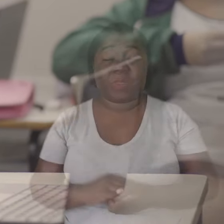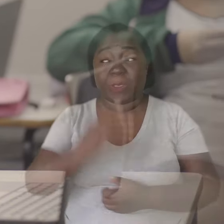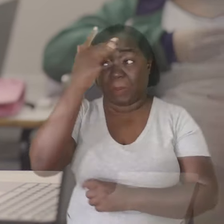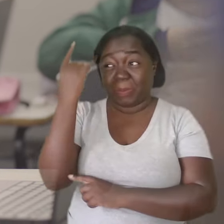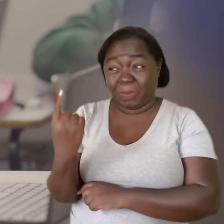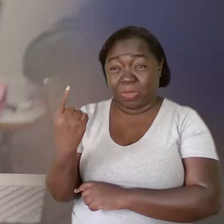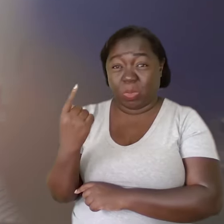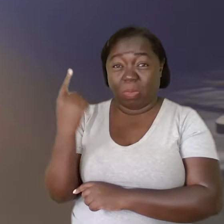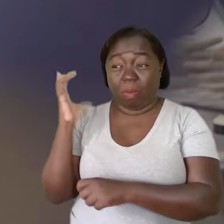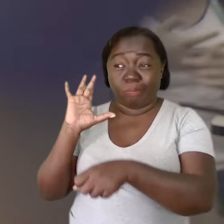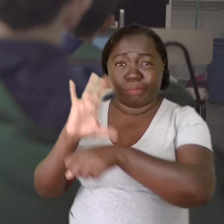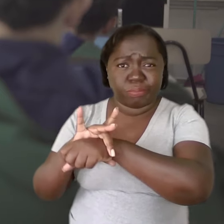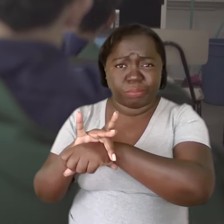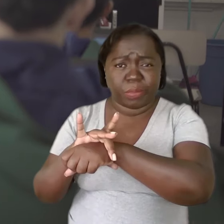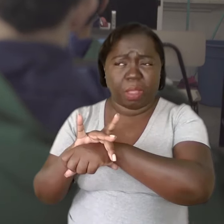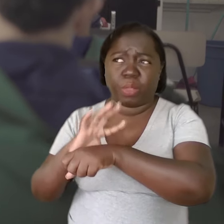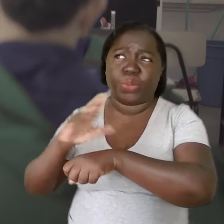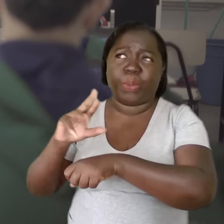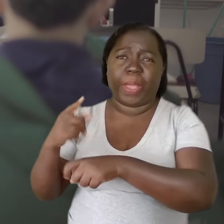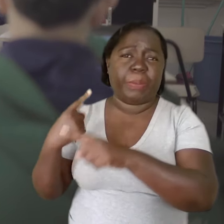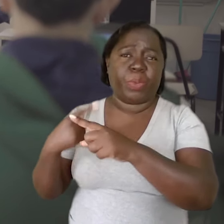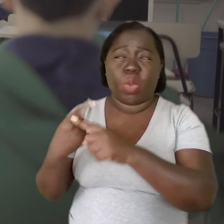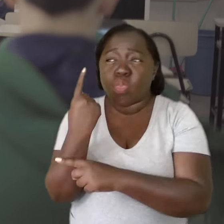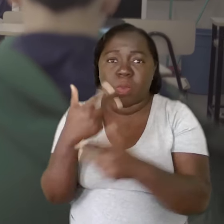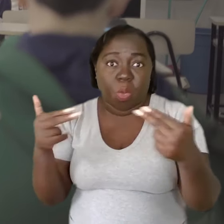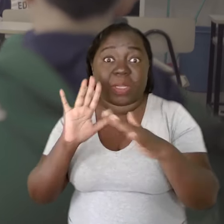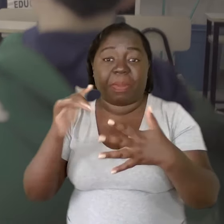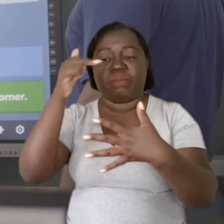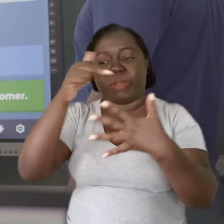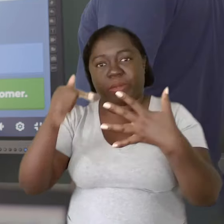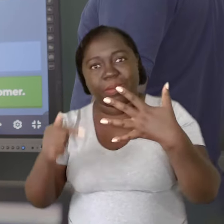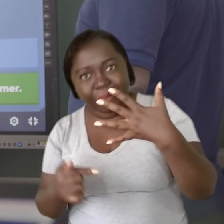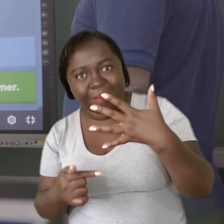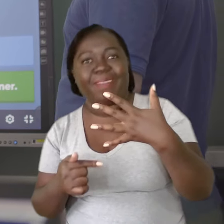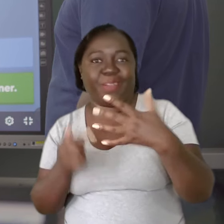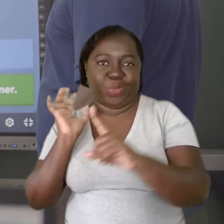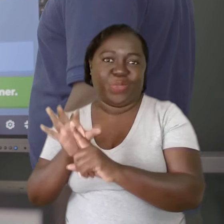Uma pessoa adoece não necessariamente por um fator, mas pela soma de vários.